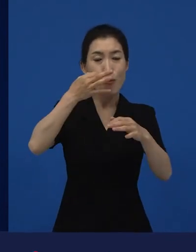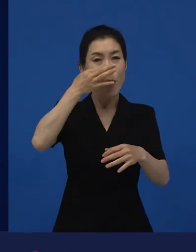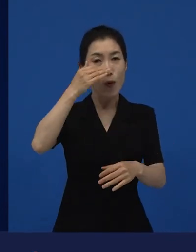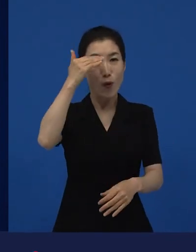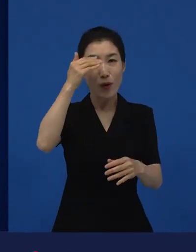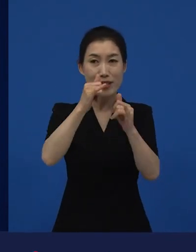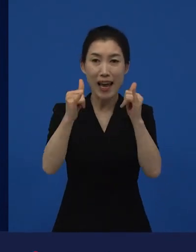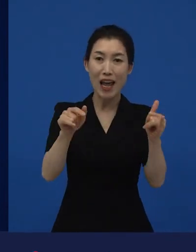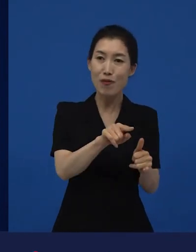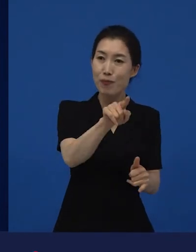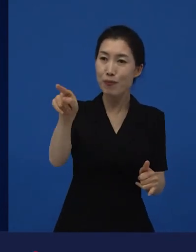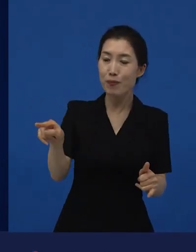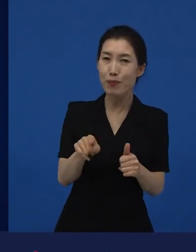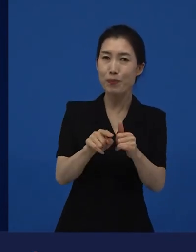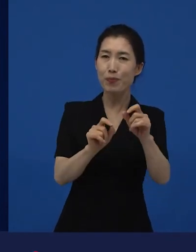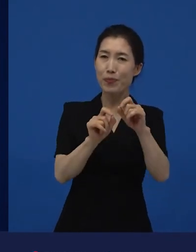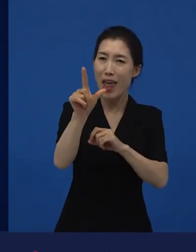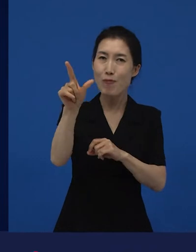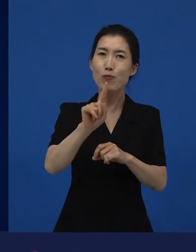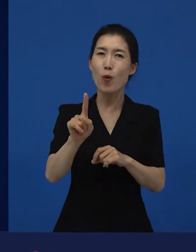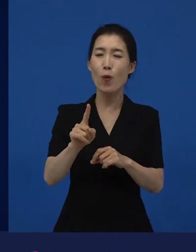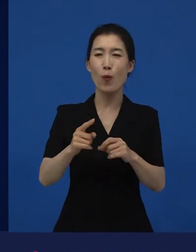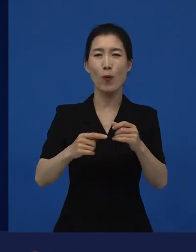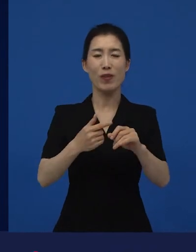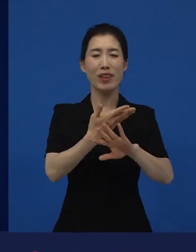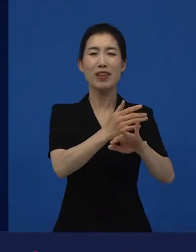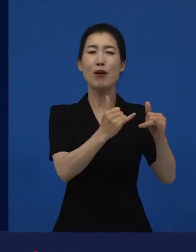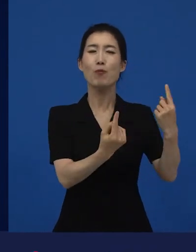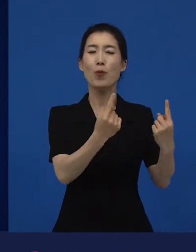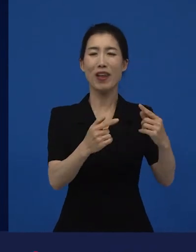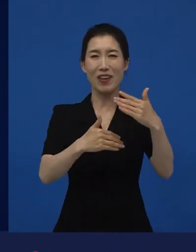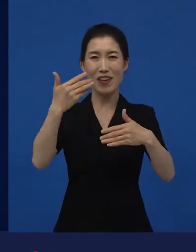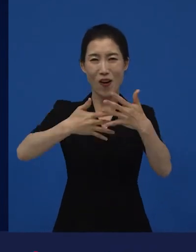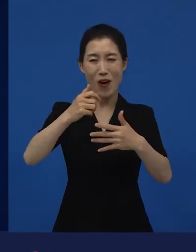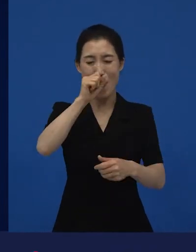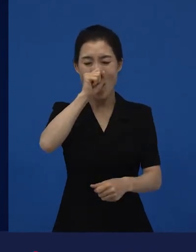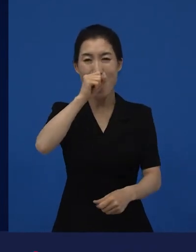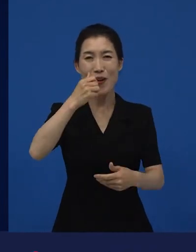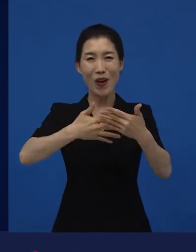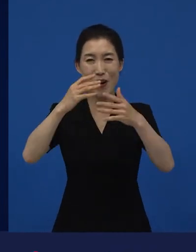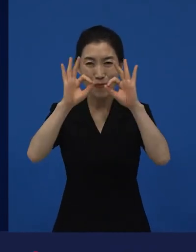영화제 오는 대부분의 관객들이 영화를 좀 더 많이 보는 사람들이죠.